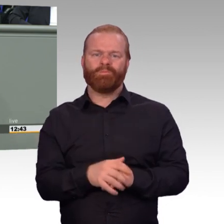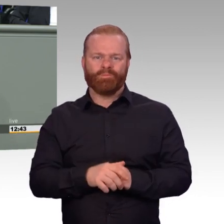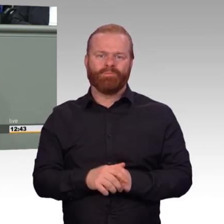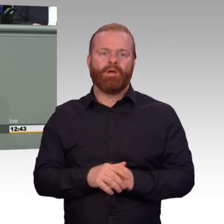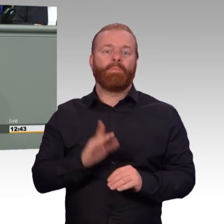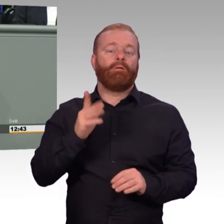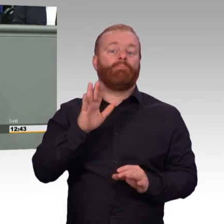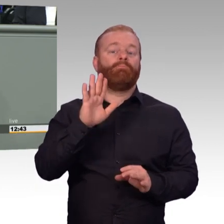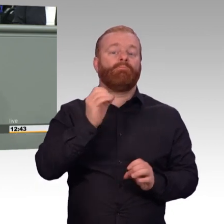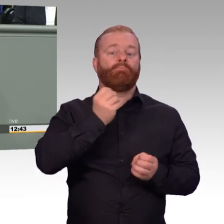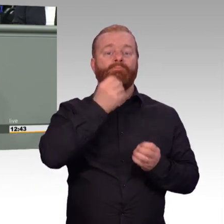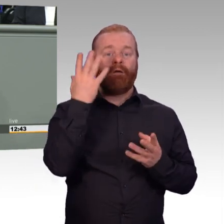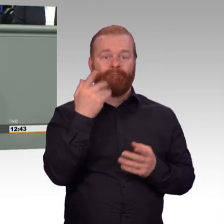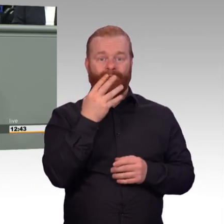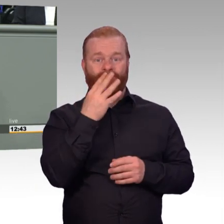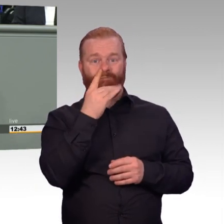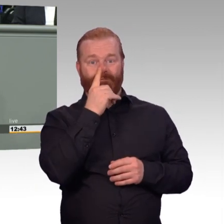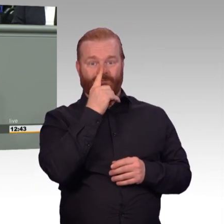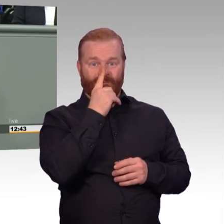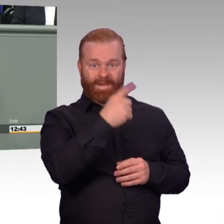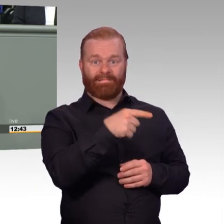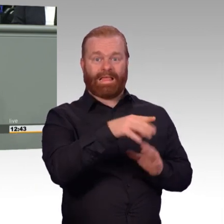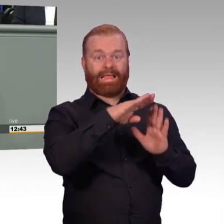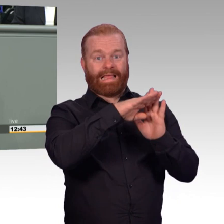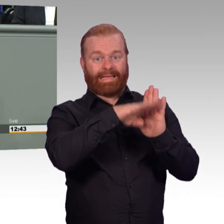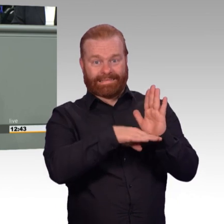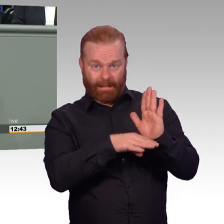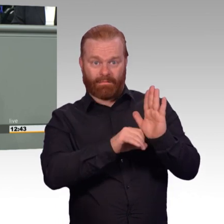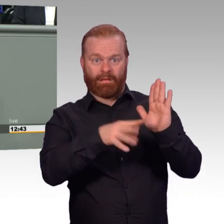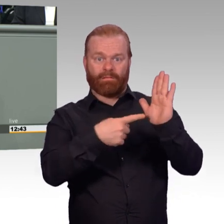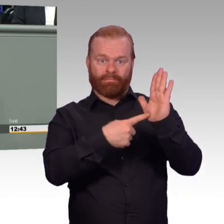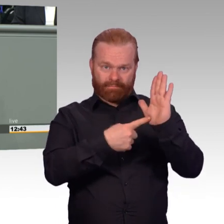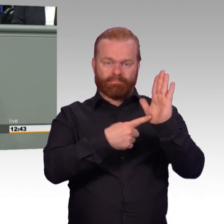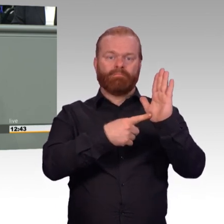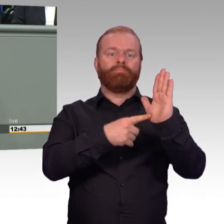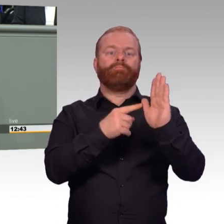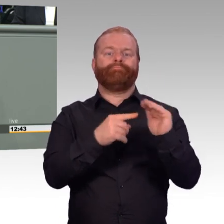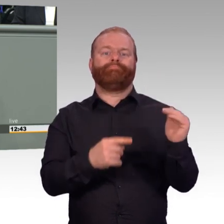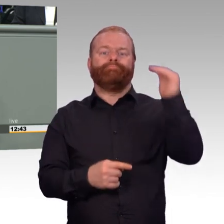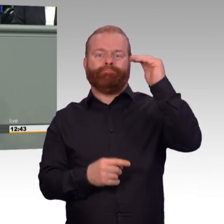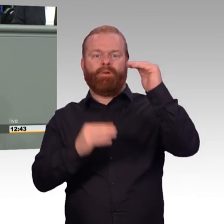diese Form der Arbeitszeitregelung kontraproduktiv, wenn wir Attraktivität herstellen wollen.